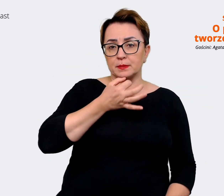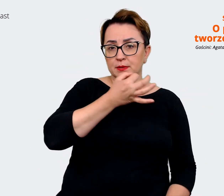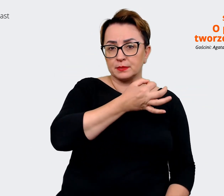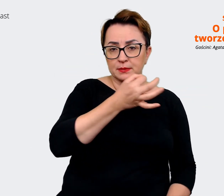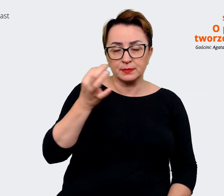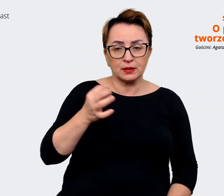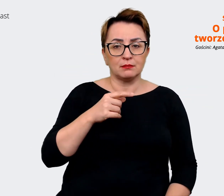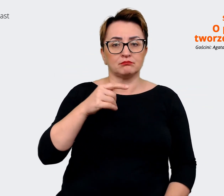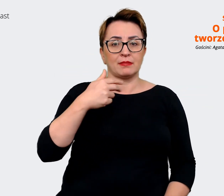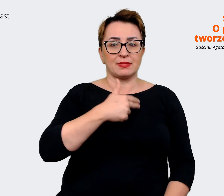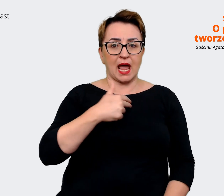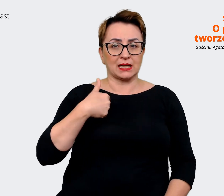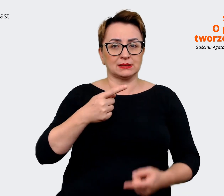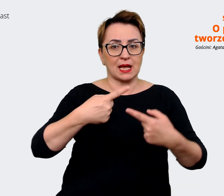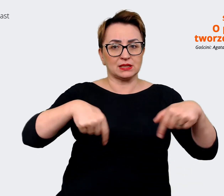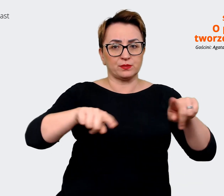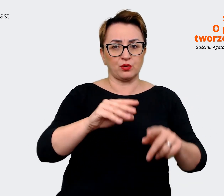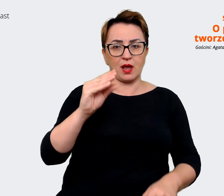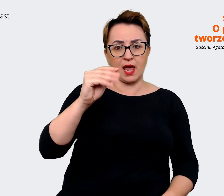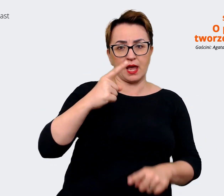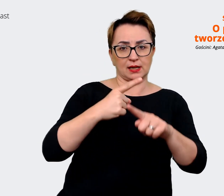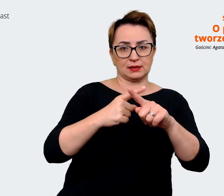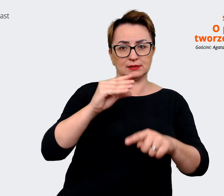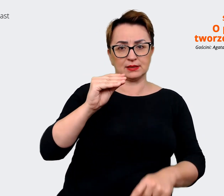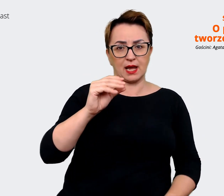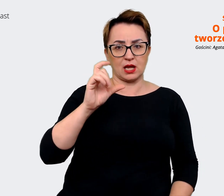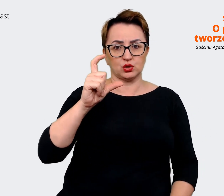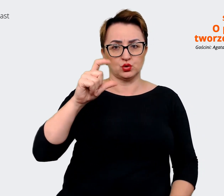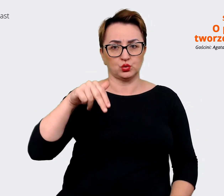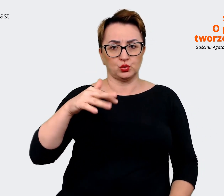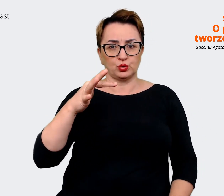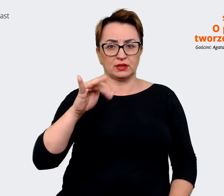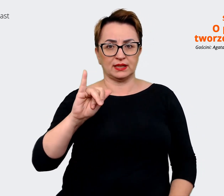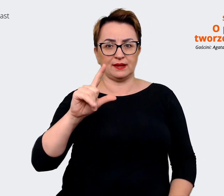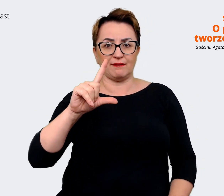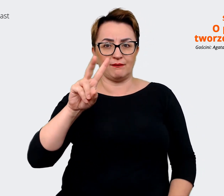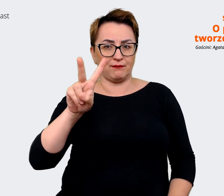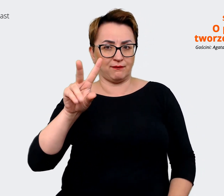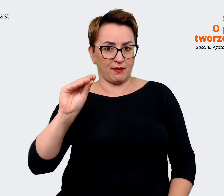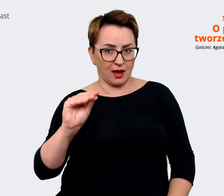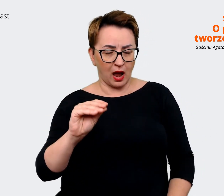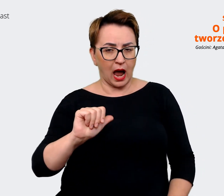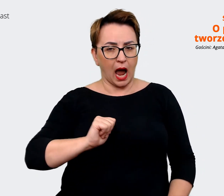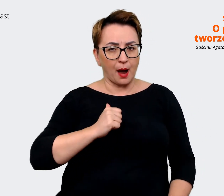żeby uwzględnić zdanie każdej z tych osób na to, jak ona postrzega w perspektywie czasu Allegro,